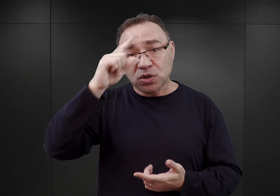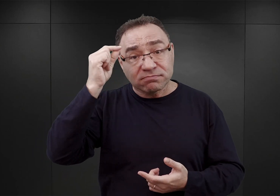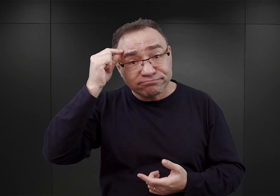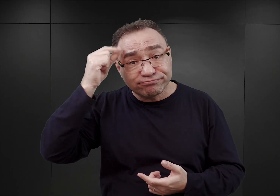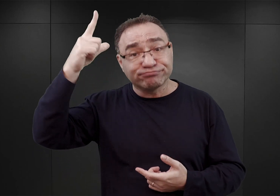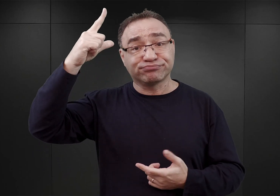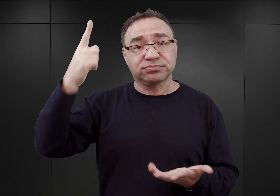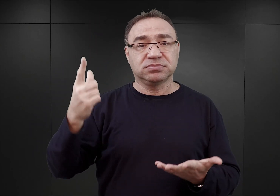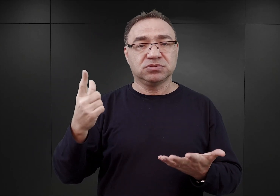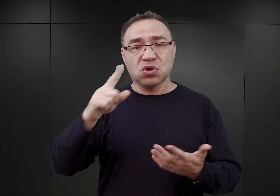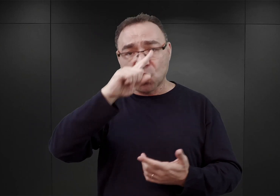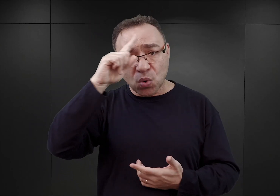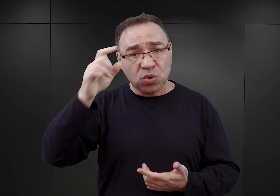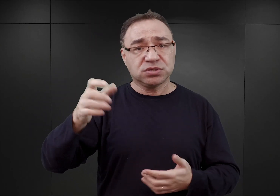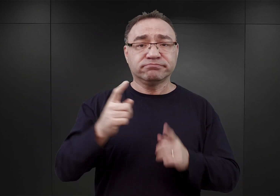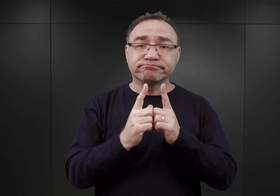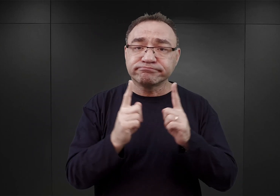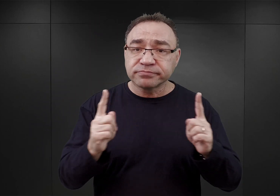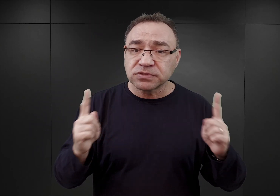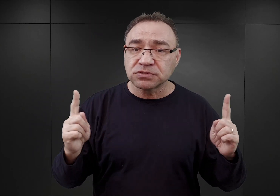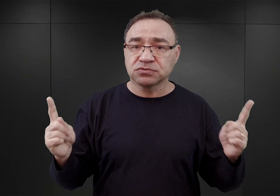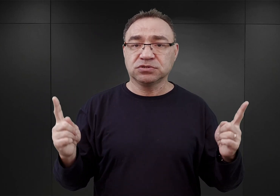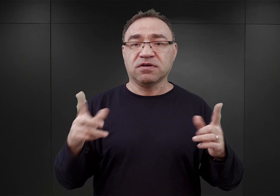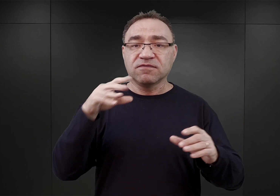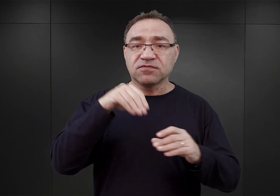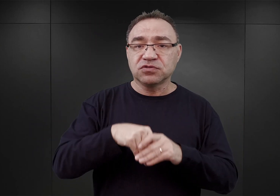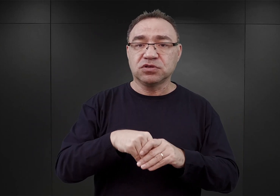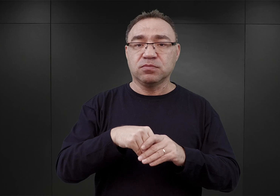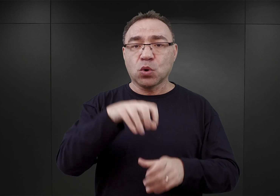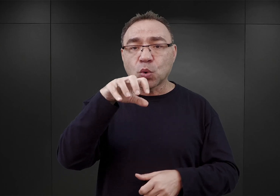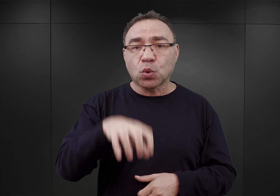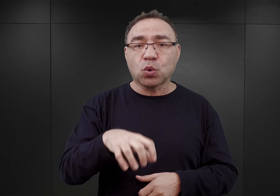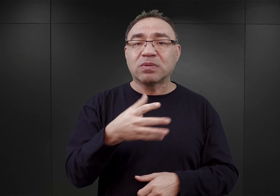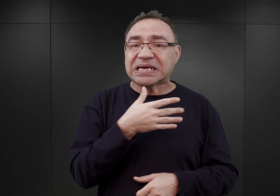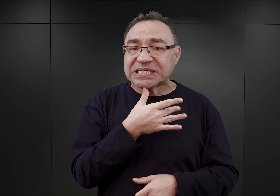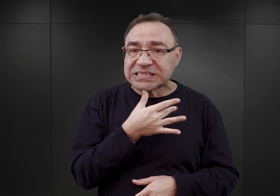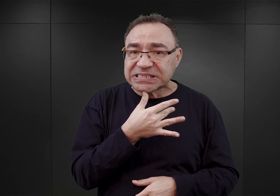Bardzo często byli to nauczyciele. Wśród nich była też grupka Żydów tarnowskich,